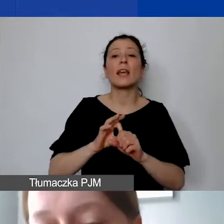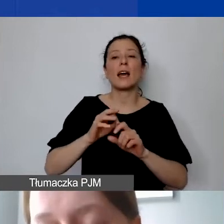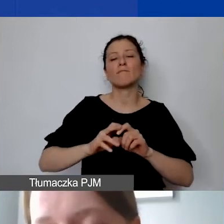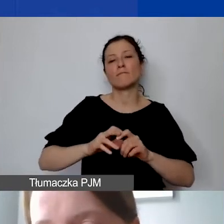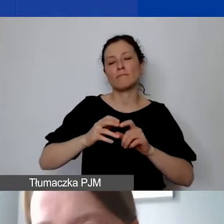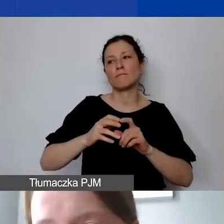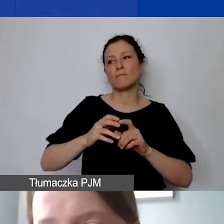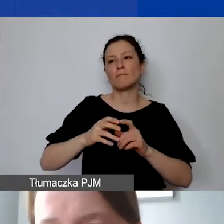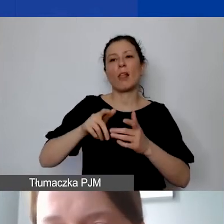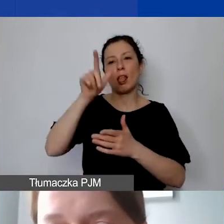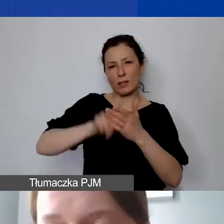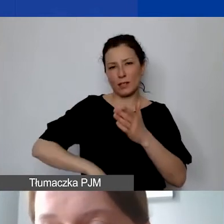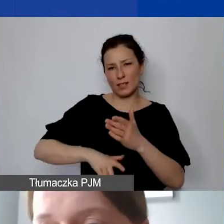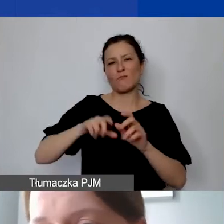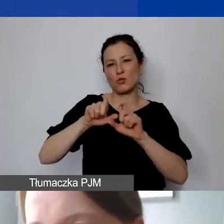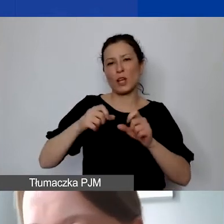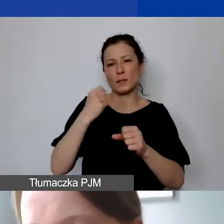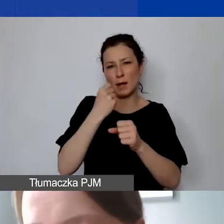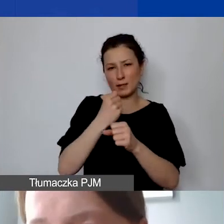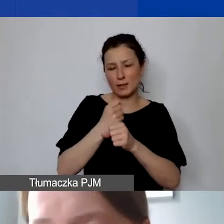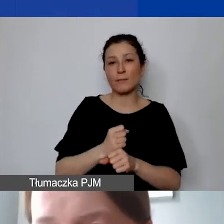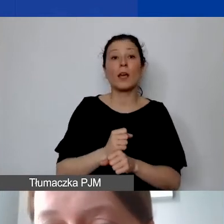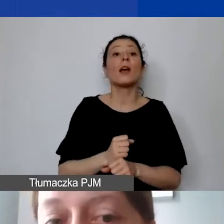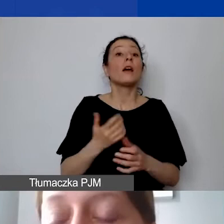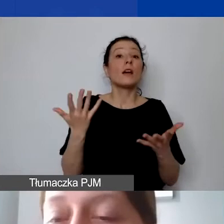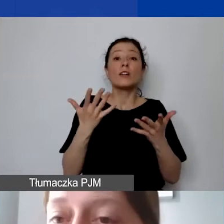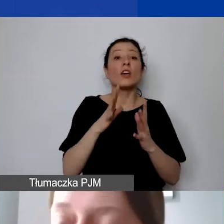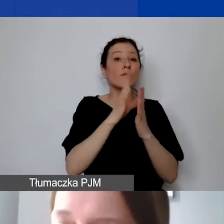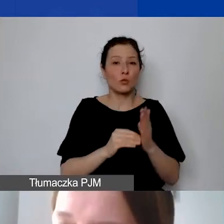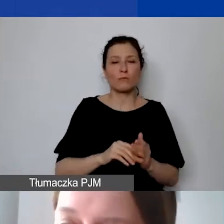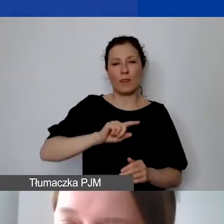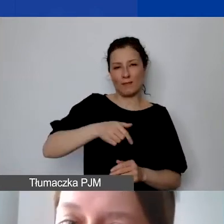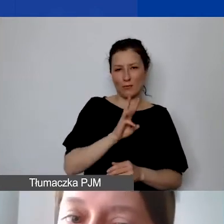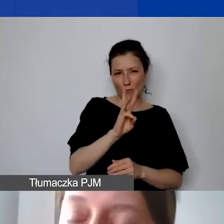Taki wzór udostępniamy u nas na stronie. Można też stosować własne wzory. Natomiast to, co jest istotne -